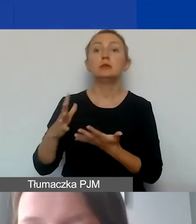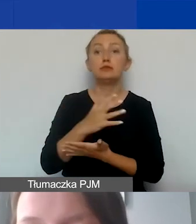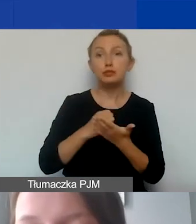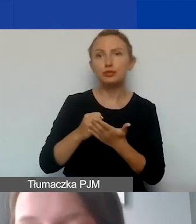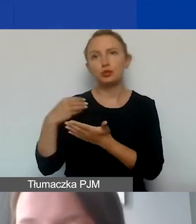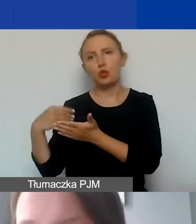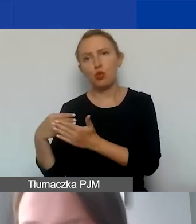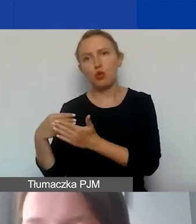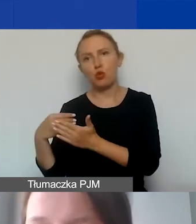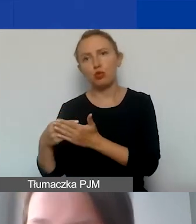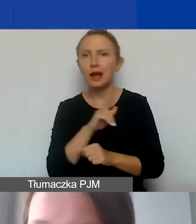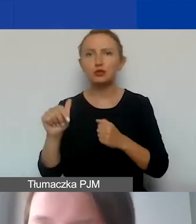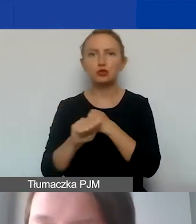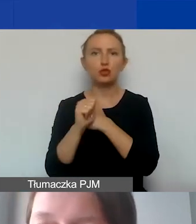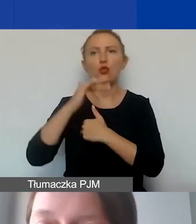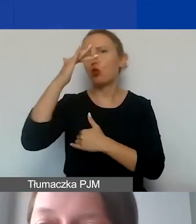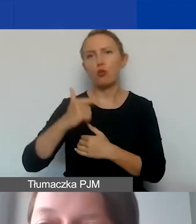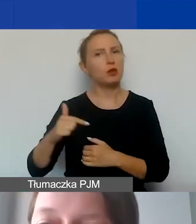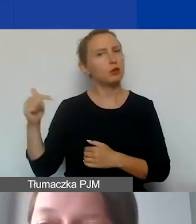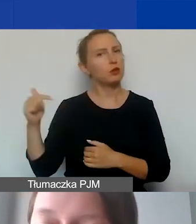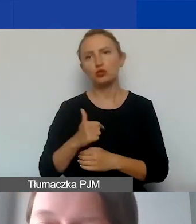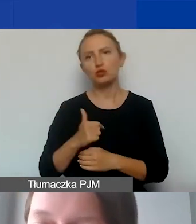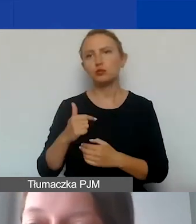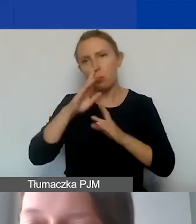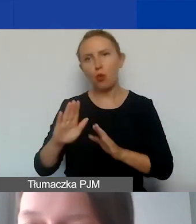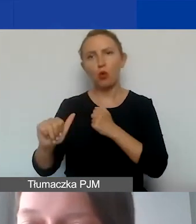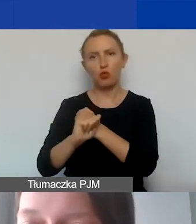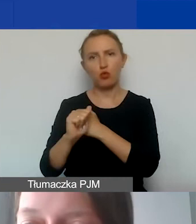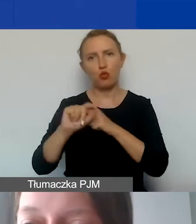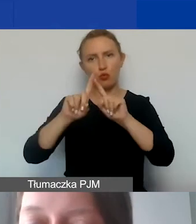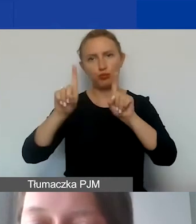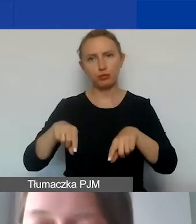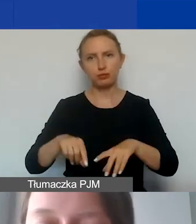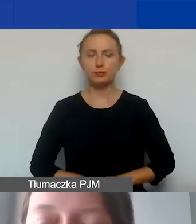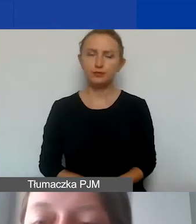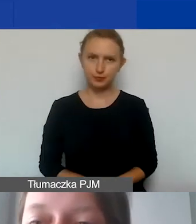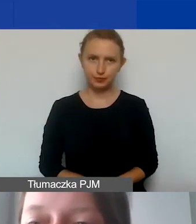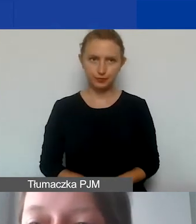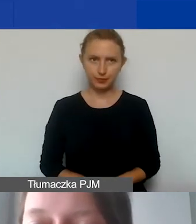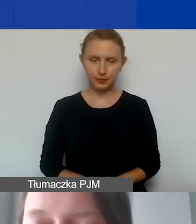Każdy koszt musi mieć swoje odzwierciedlenie w dokumentach,